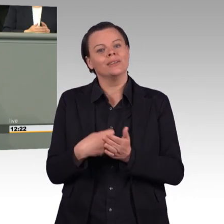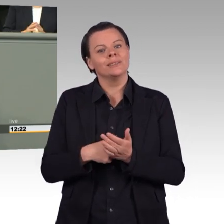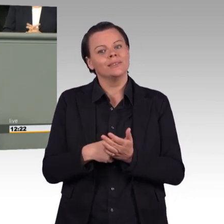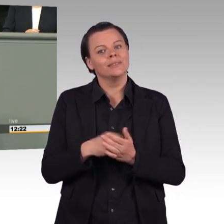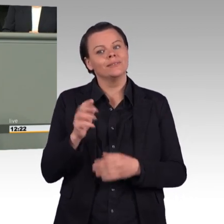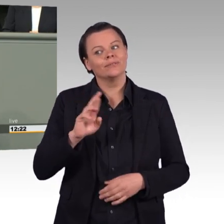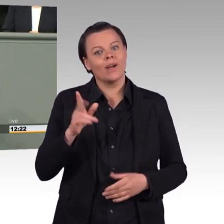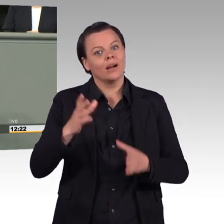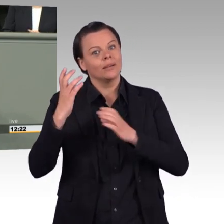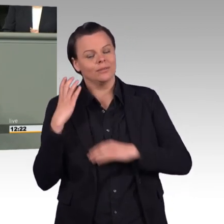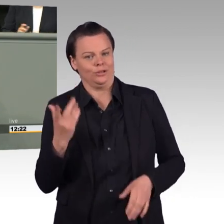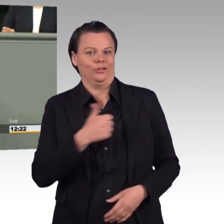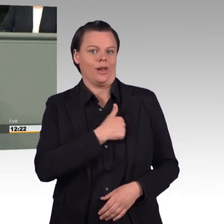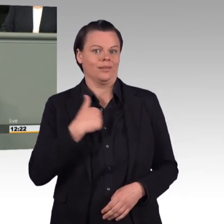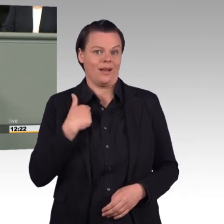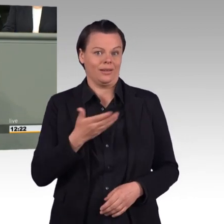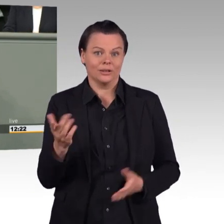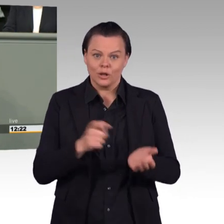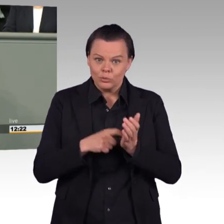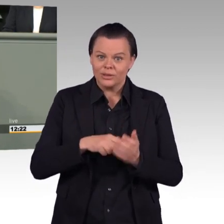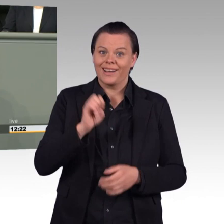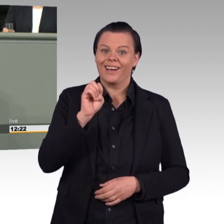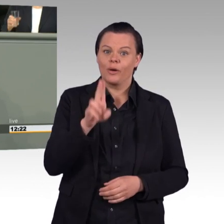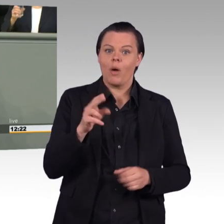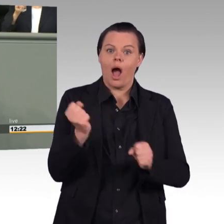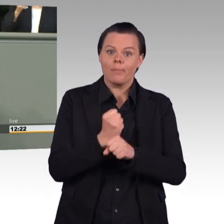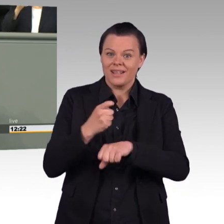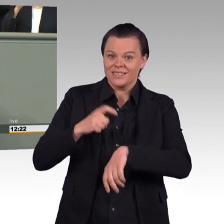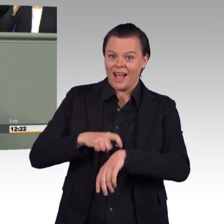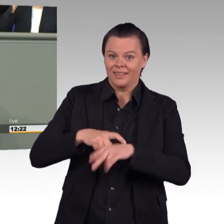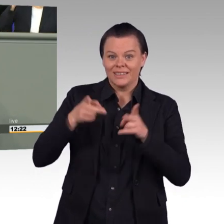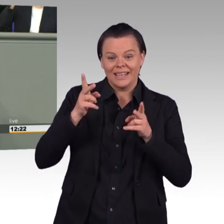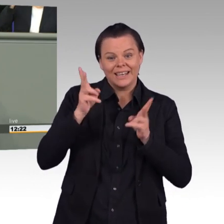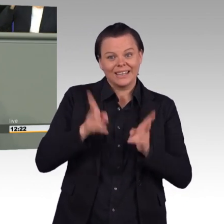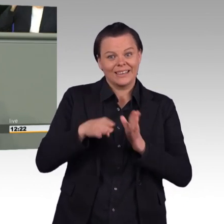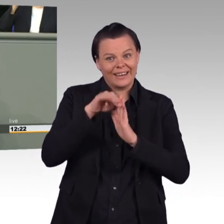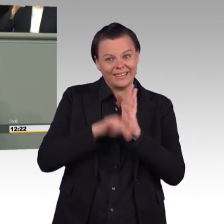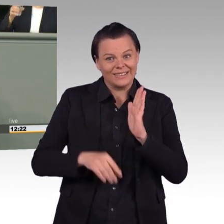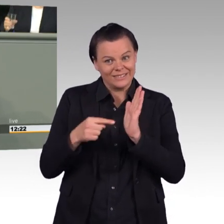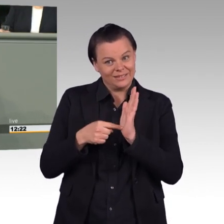die die wöchentliche Arbeitszeit 2016 auf 41 Stunden begrenzt, teilweise wieder einkassiert.